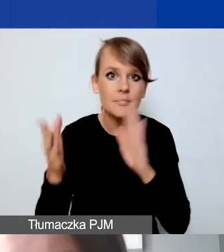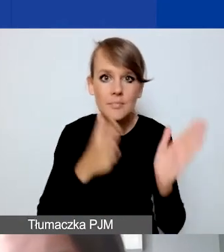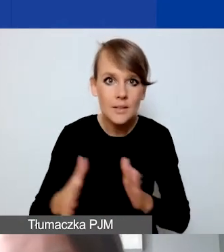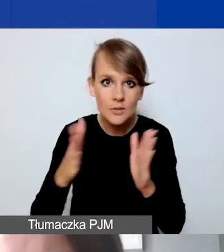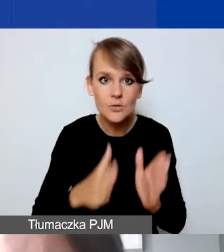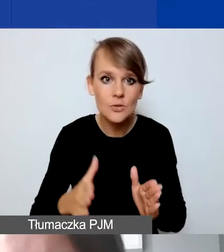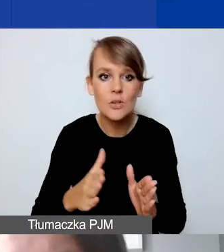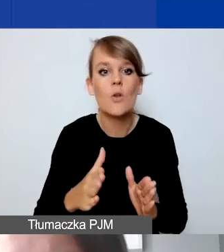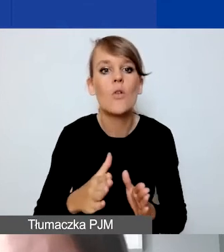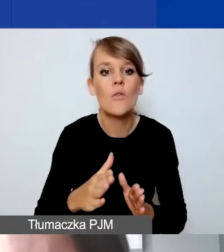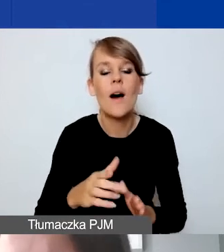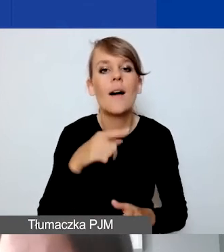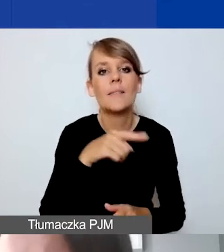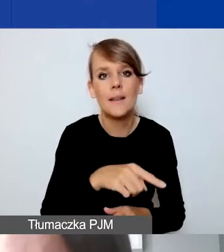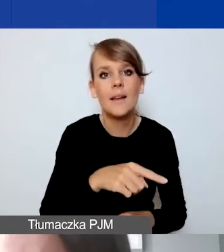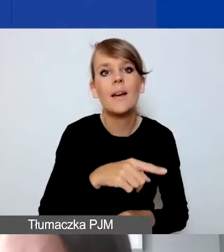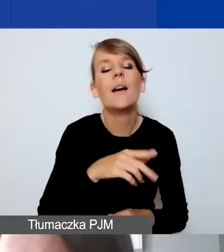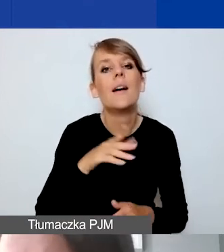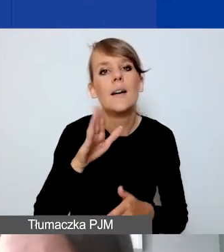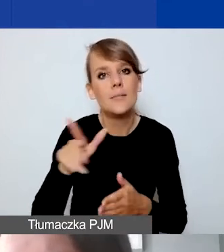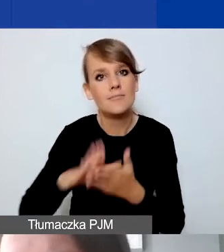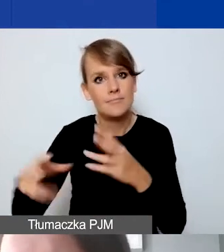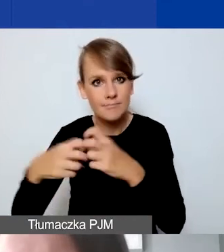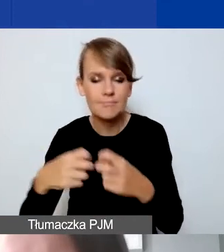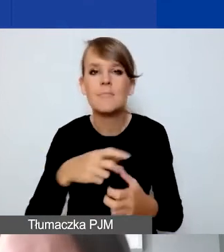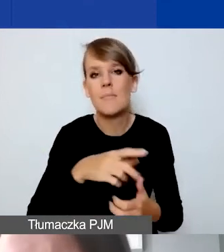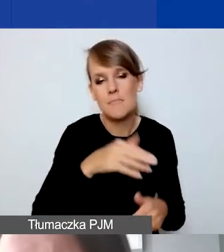Proponujemy narzędzie do planowania budżetu w Excelu. Jak starczy czasu,